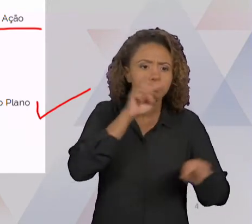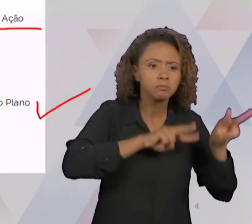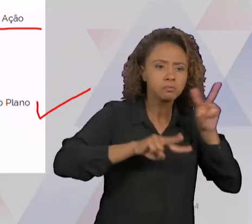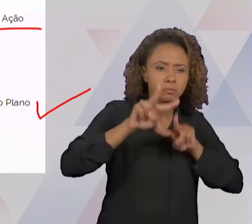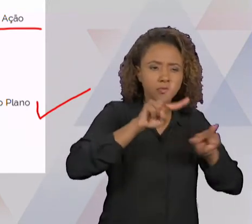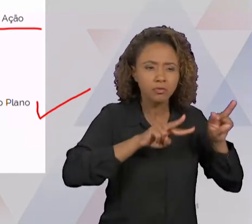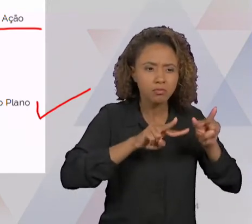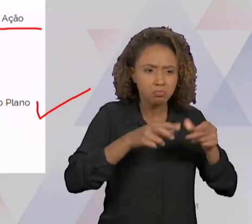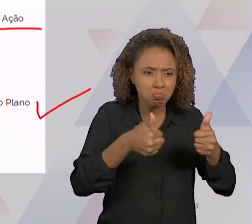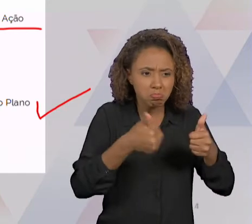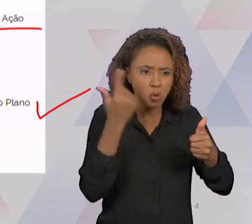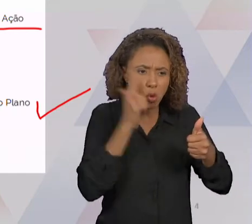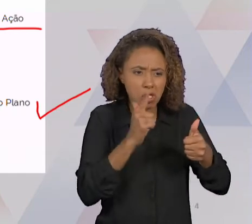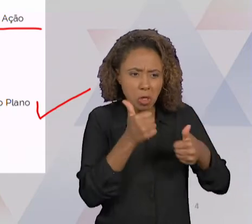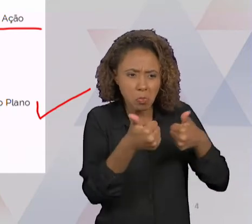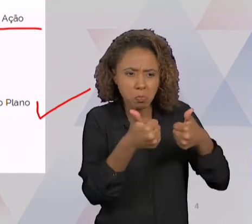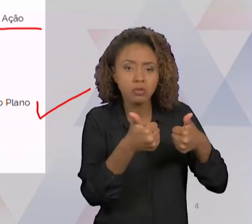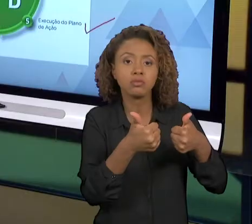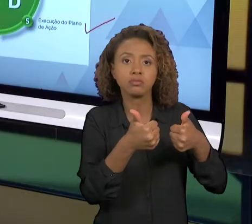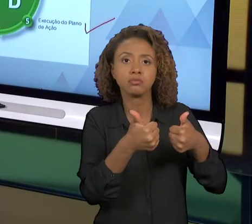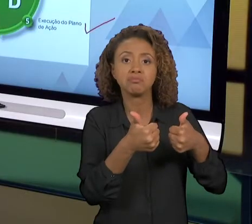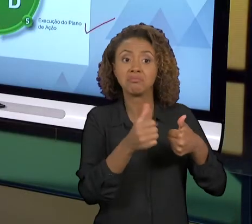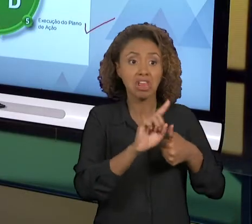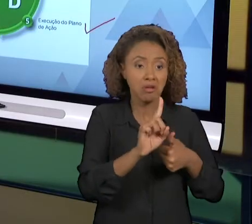ENVIDAR ESFORÇOS. ENTÃO AQUI É O SLIDE ANTERIOR